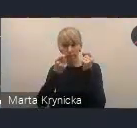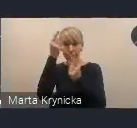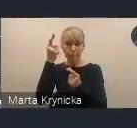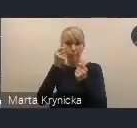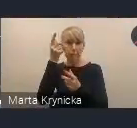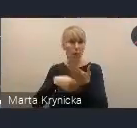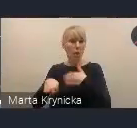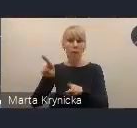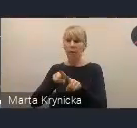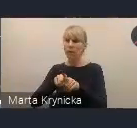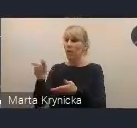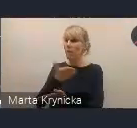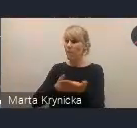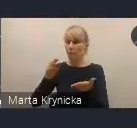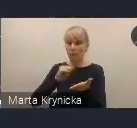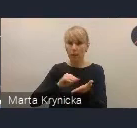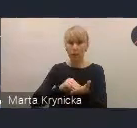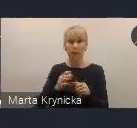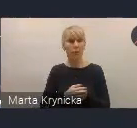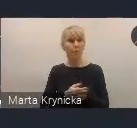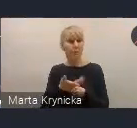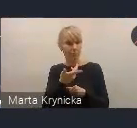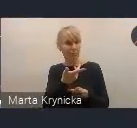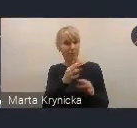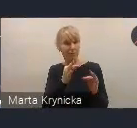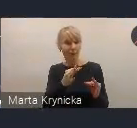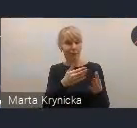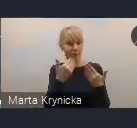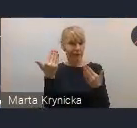Serdecznie w tym momencie zapraszam zarówno do udziału w konsultacjach,